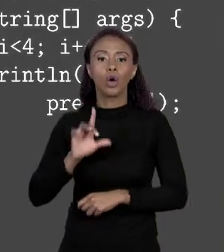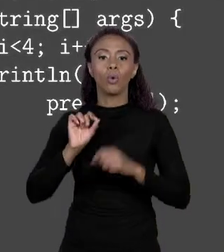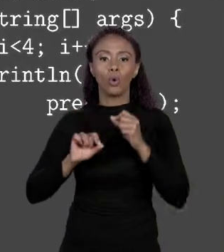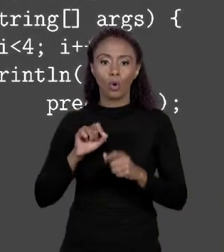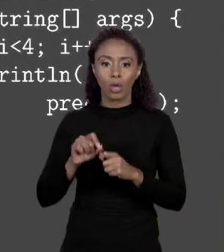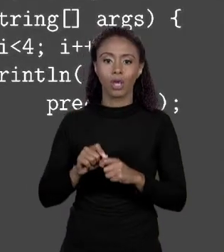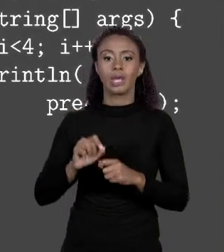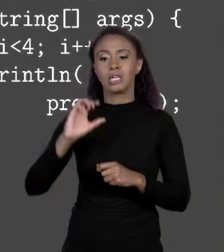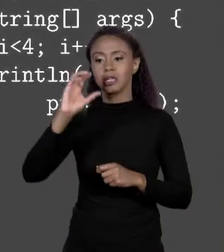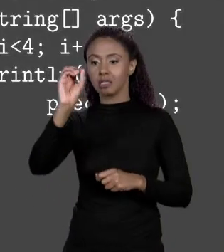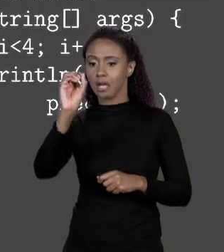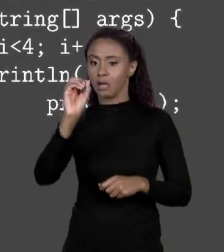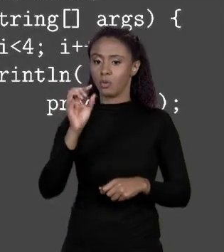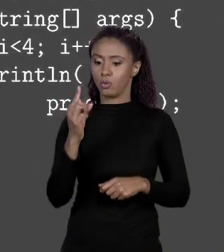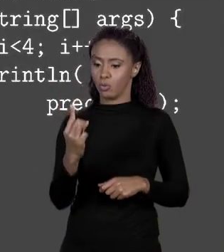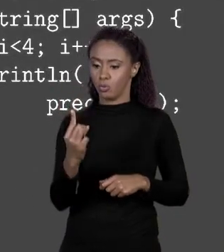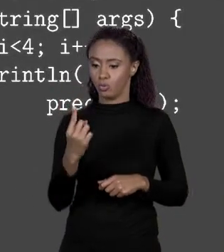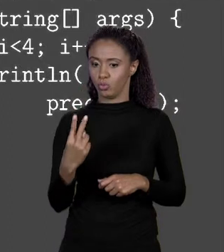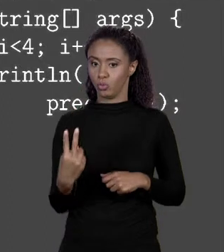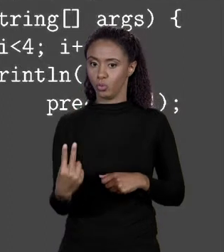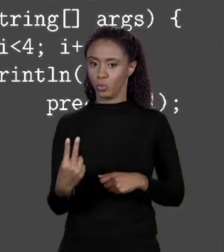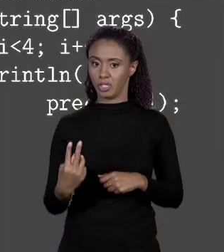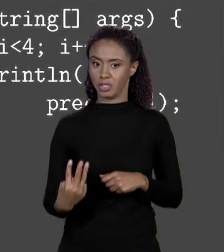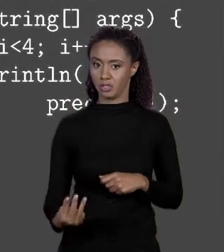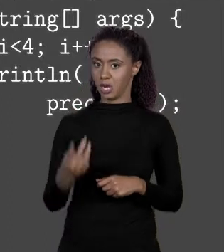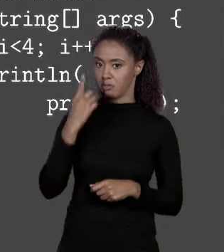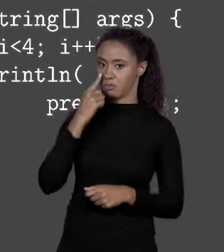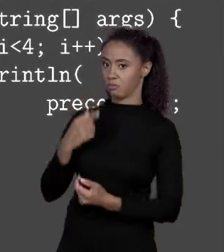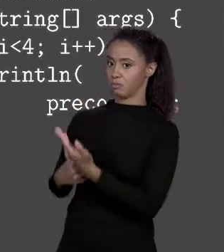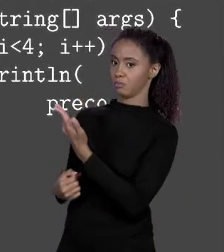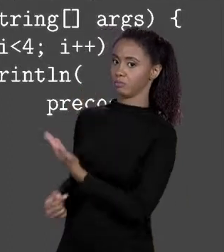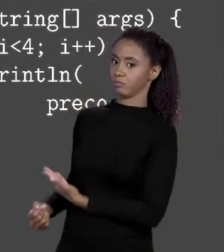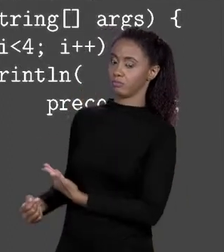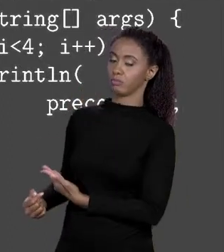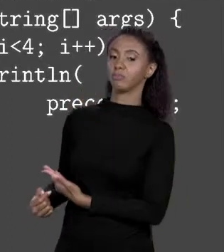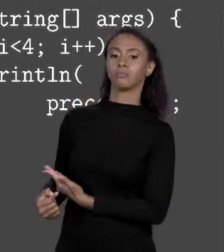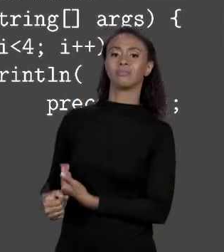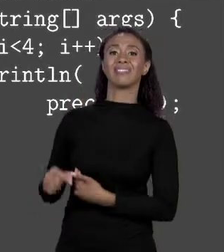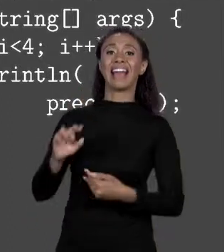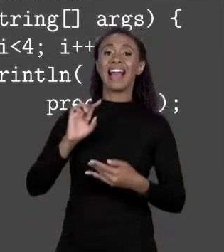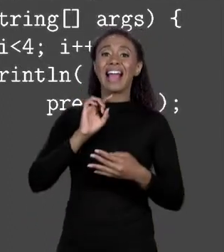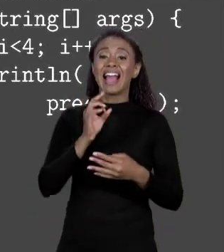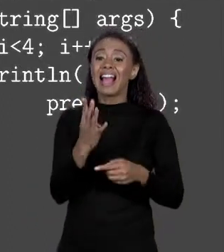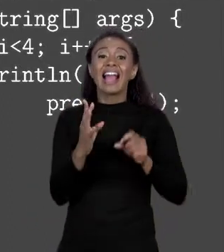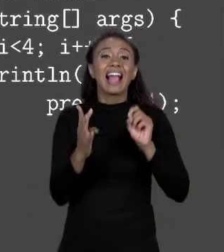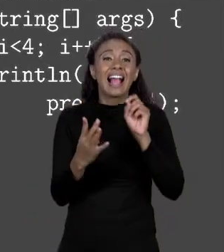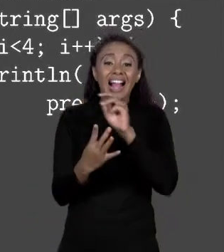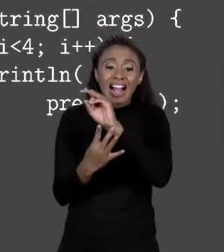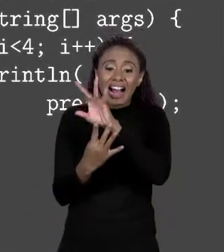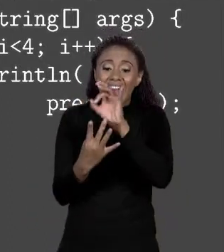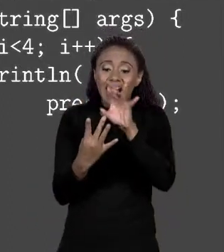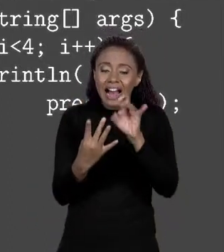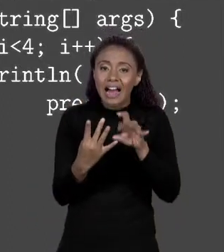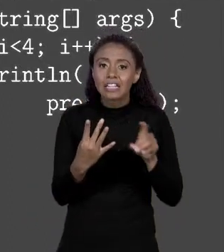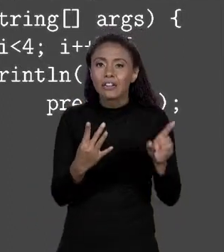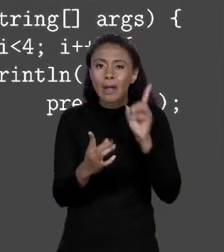POSIÇÃO 2, NA POSIÇÃO 3, ISSO AQUI VAI ACESSAR CADA UM DAQUELES 4 ELEMENTOS DO MEU ARRANJO. SÓ QUE GENTE, PELO